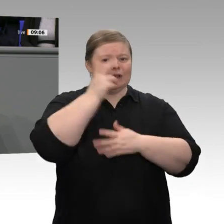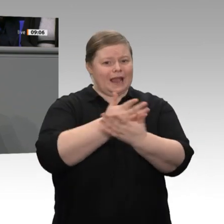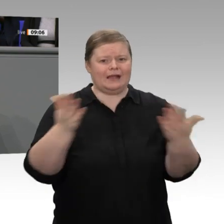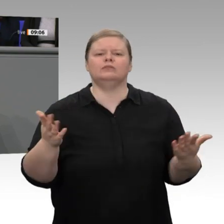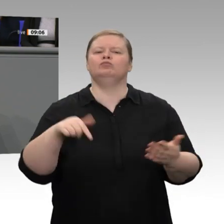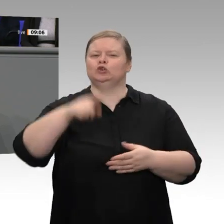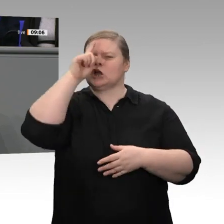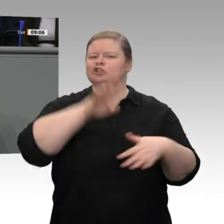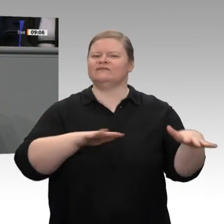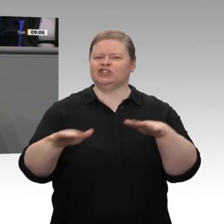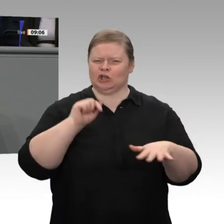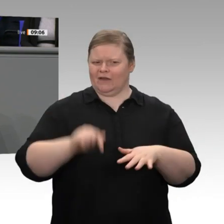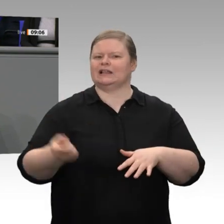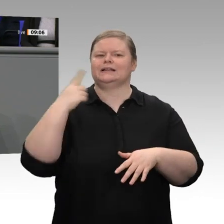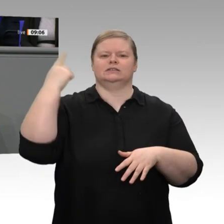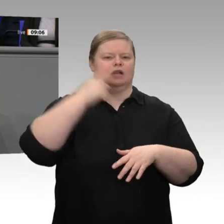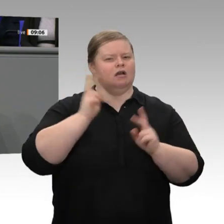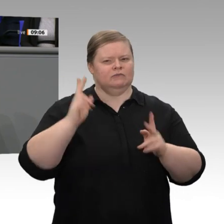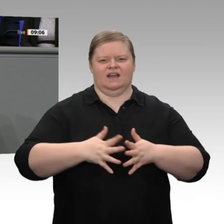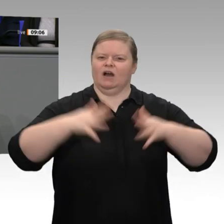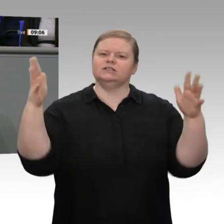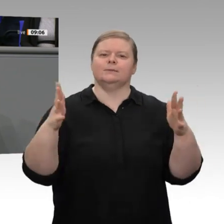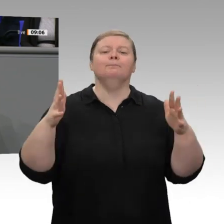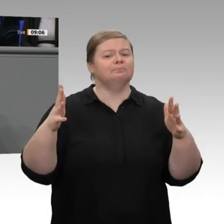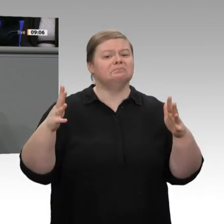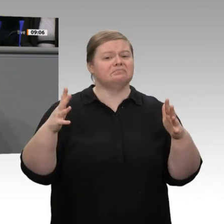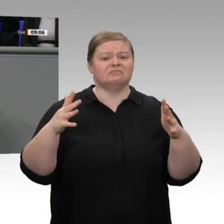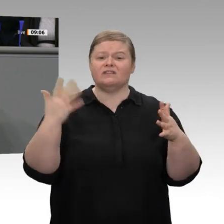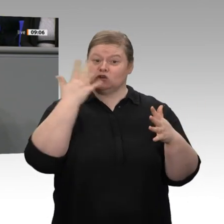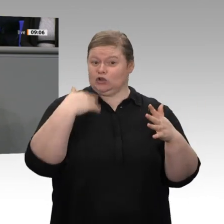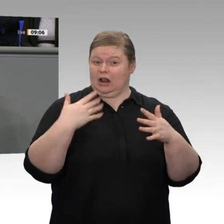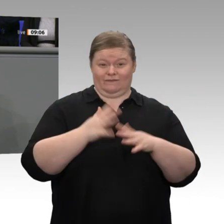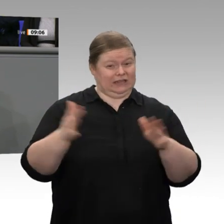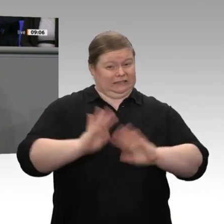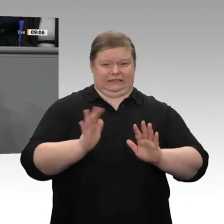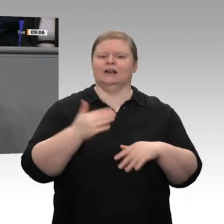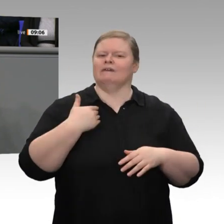Jahr gewachsen, sonst wären wir ja nicht im Aufschwung geblieben. Sie ist um